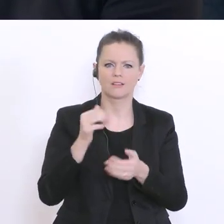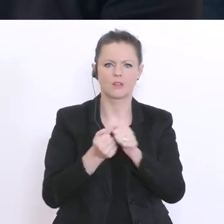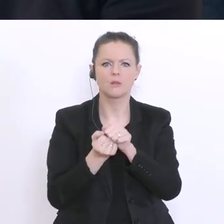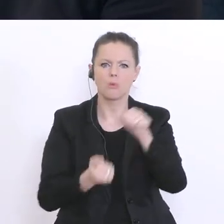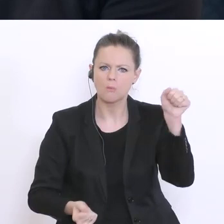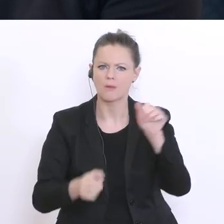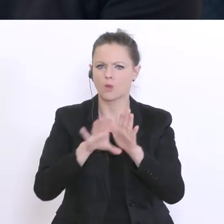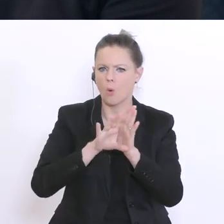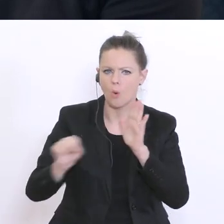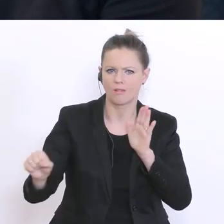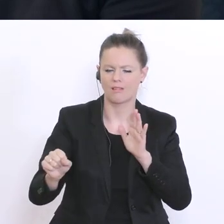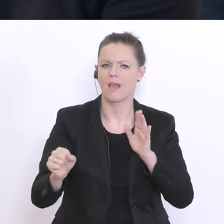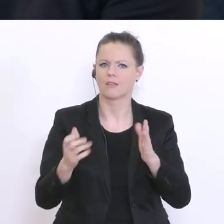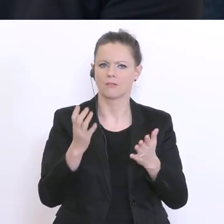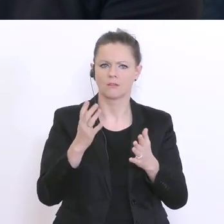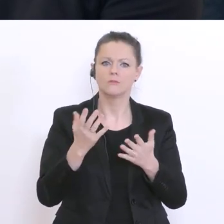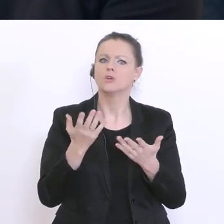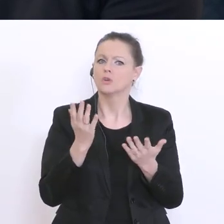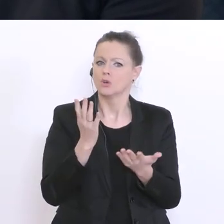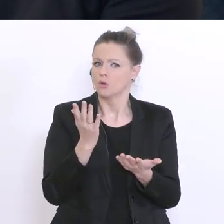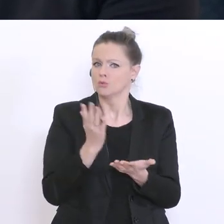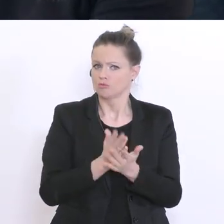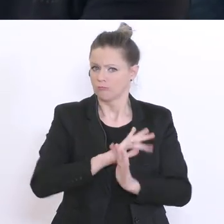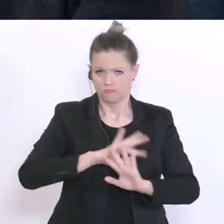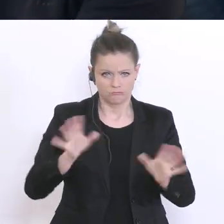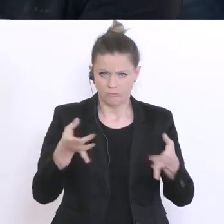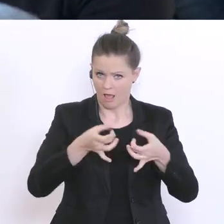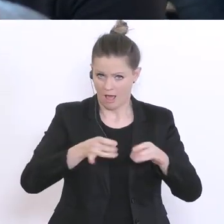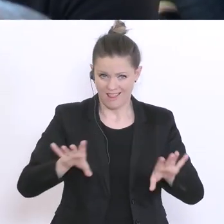will man sich natürlich jetzt bewerben. Die Bewerbungsfrist beim Stadtschulrat ist ja